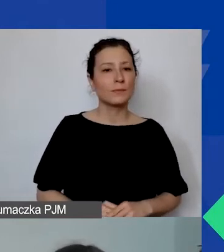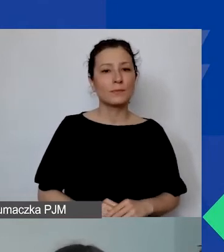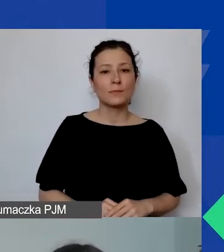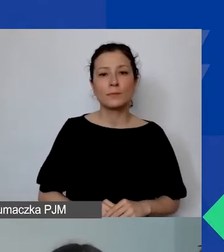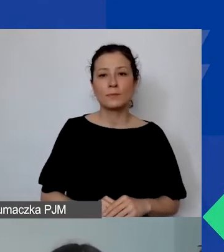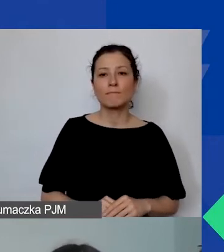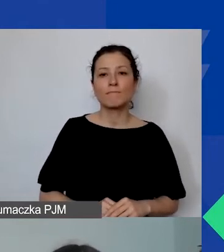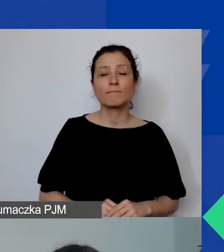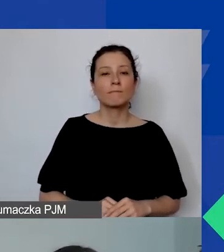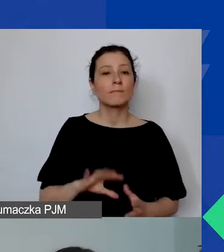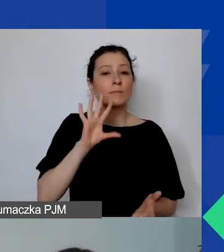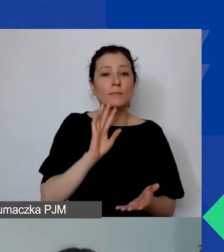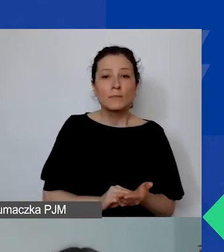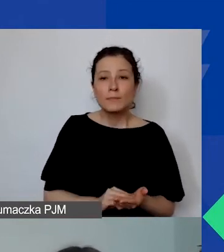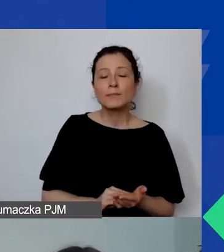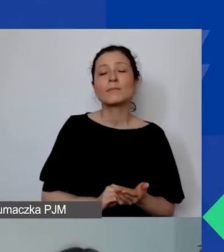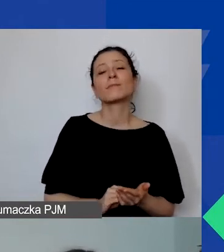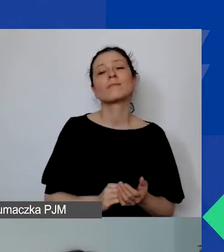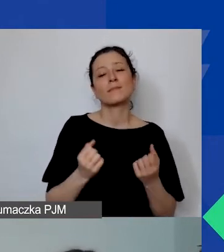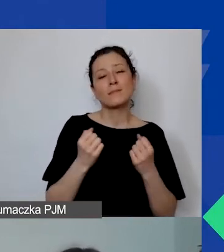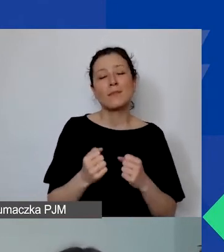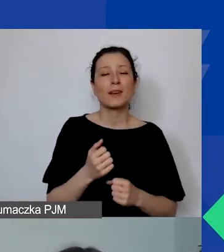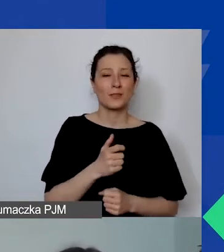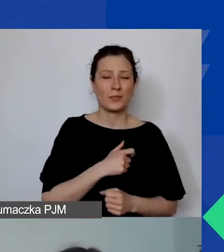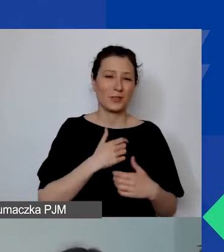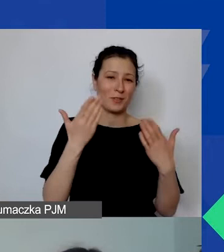Jeszcze raz bardzo serdecznie witam wszystkich